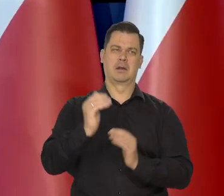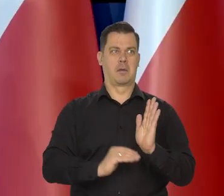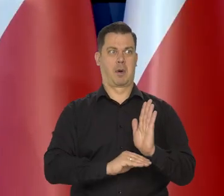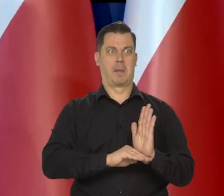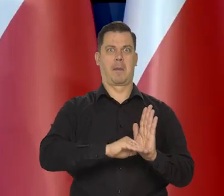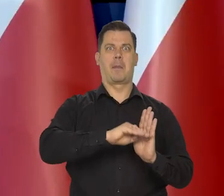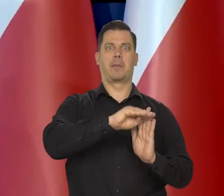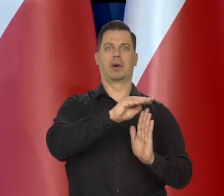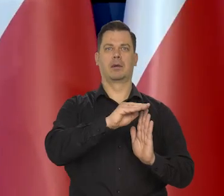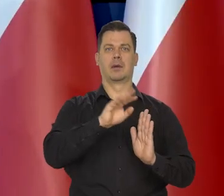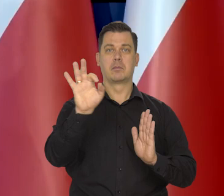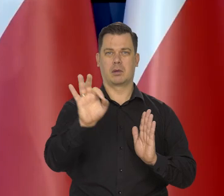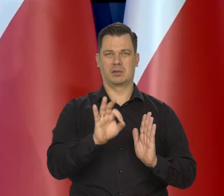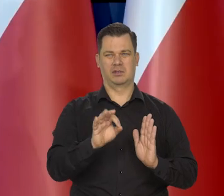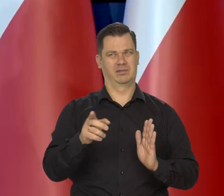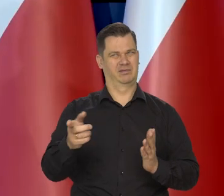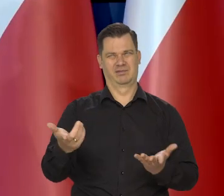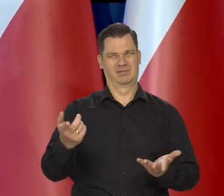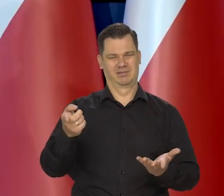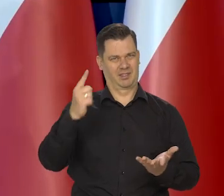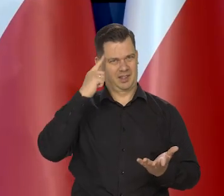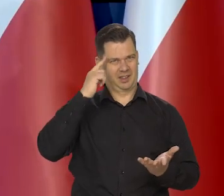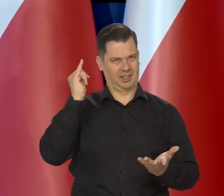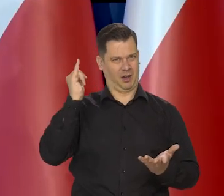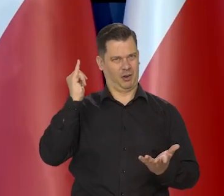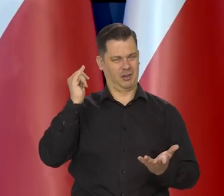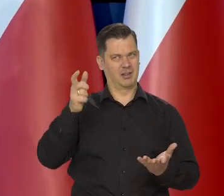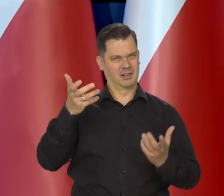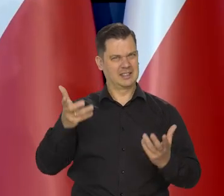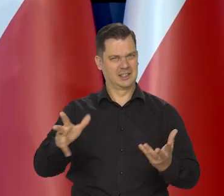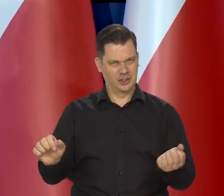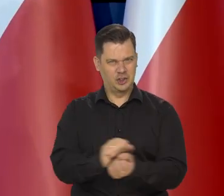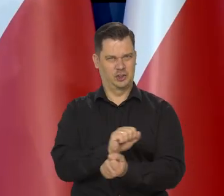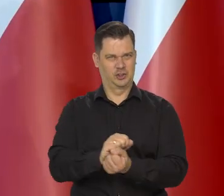mogą być inspirowane tylko jakąś ideologią, chęcią zaszkodzenia Polsce.